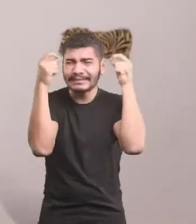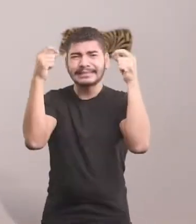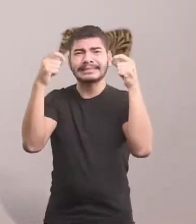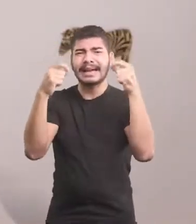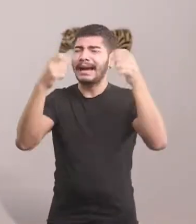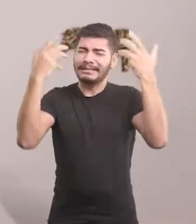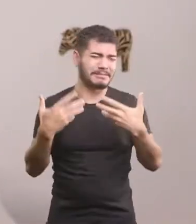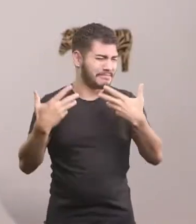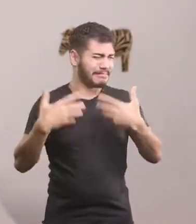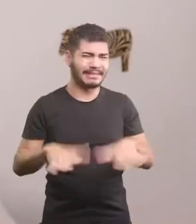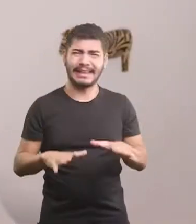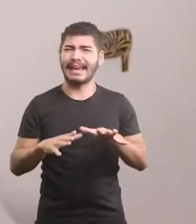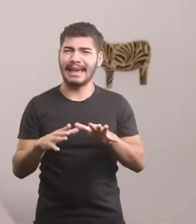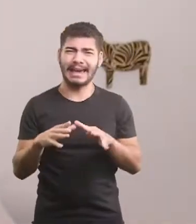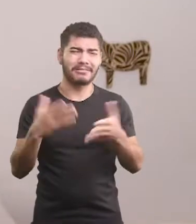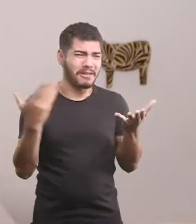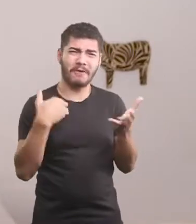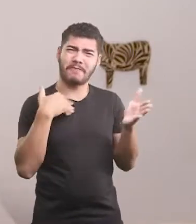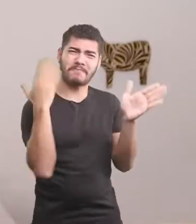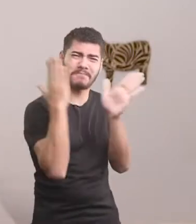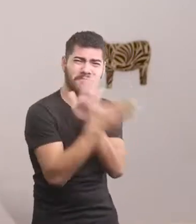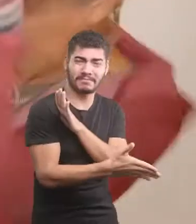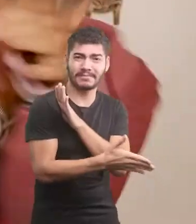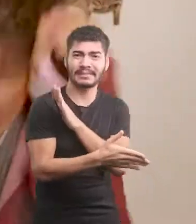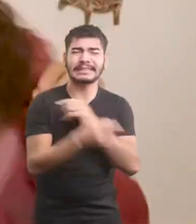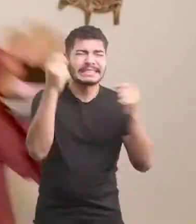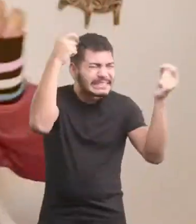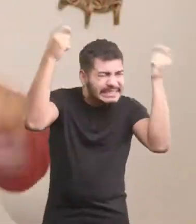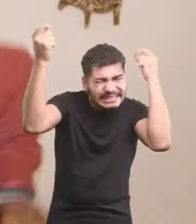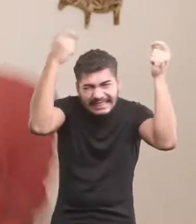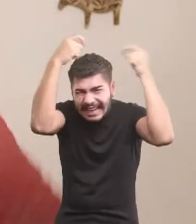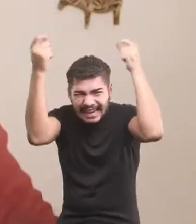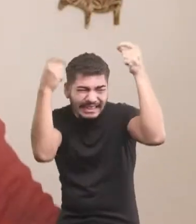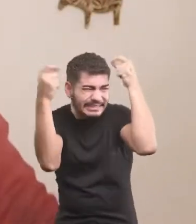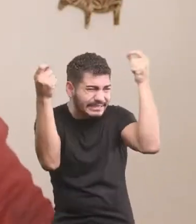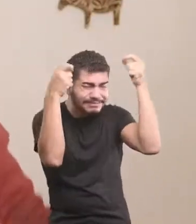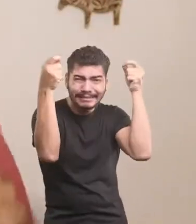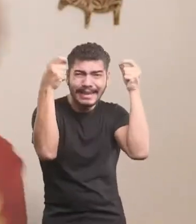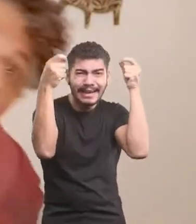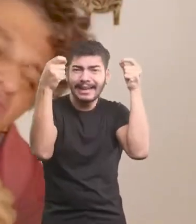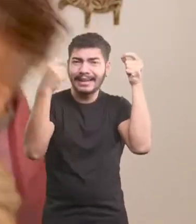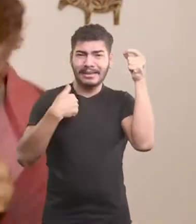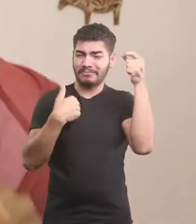Não quero mais levar bicada, fui... Ai, ui, ai. Ui, ai, ui.